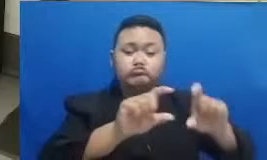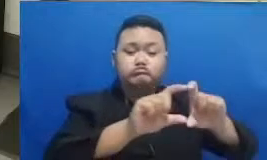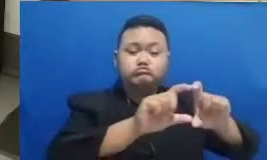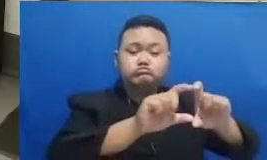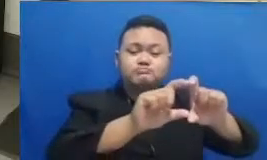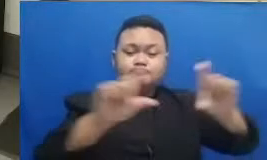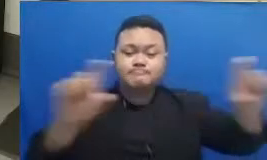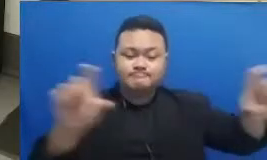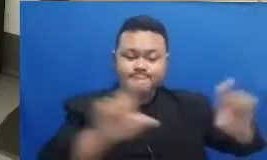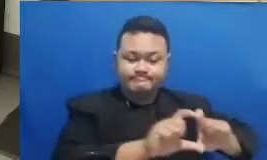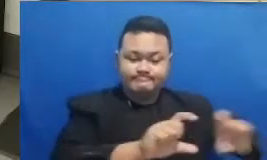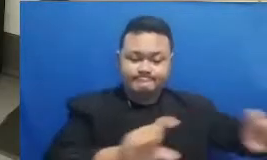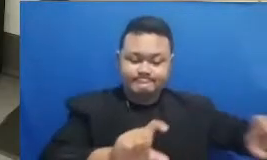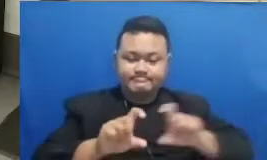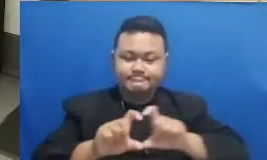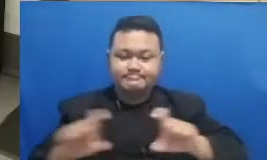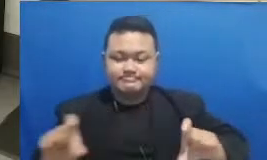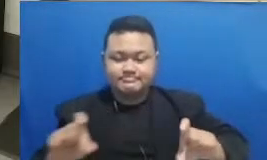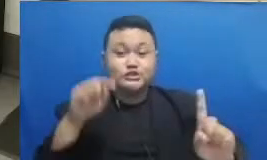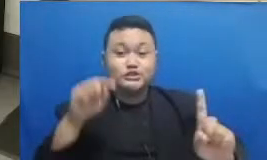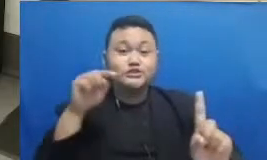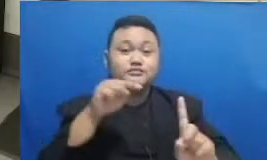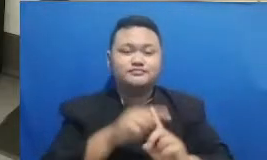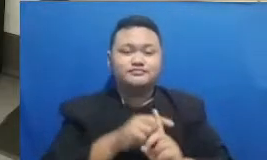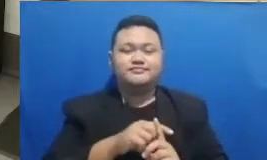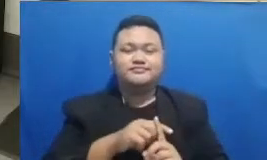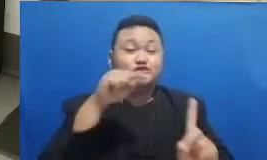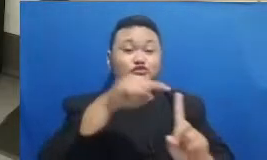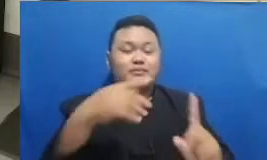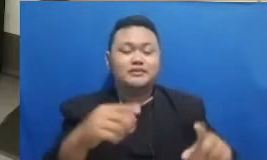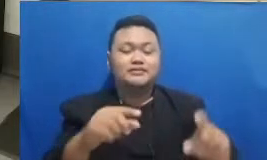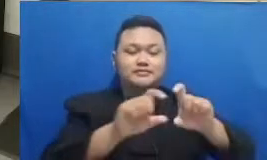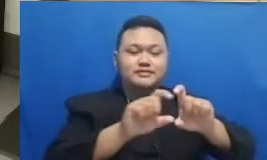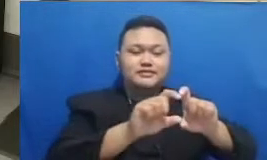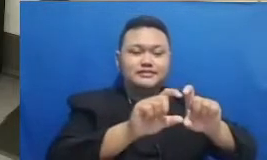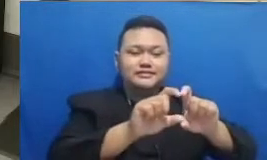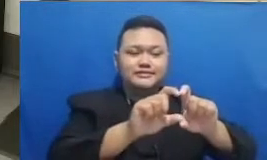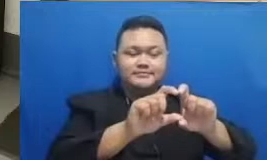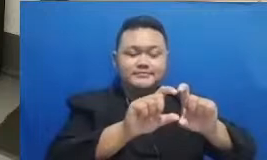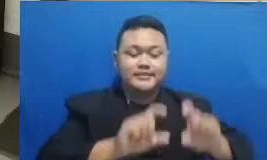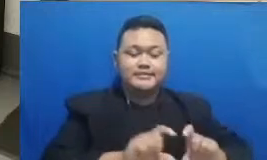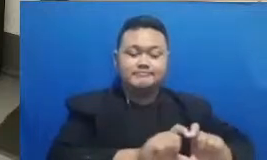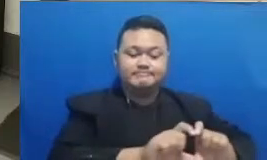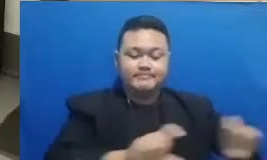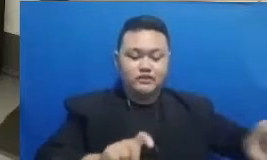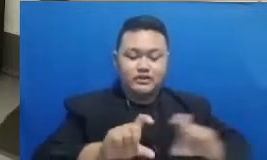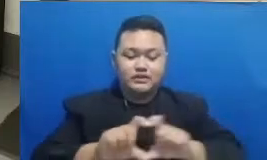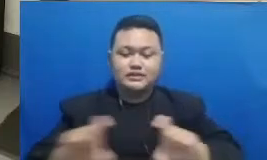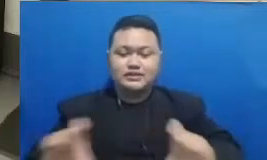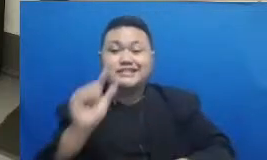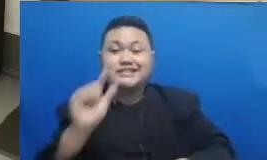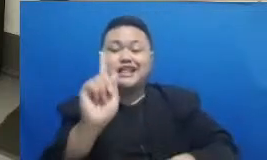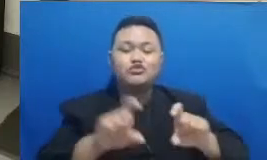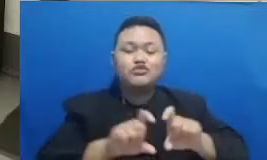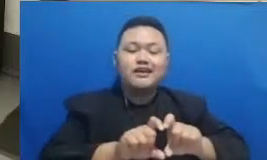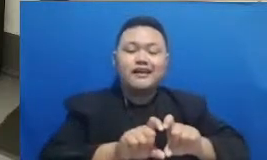Ibu Ya itu dua blok yaitu seni satu kata atau bapak ibu ya Ini adalah sebuah anjuran untuk